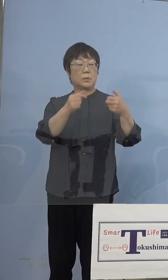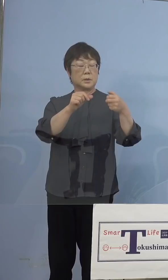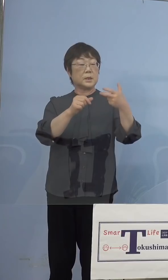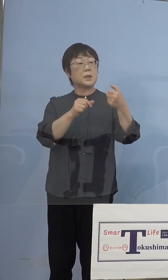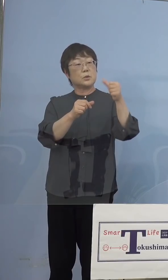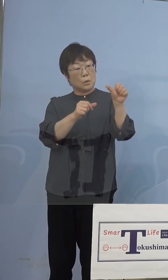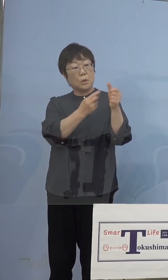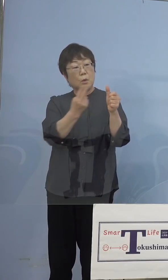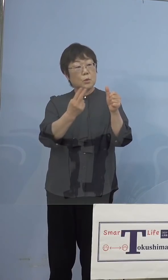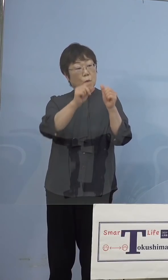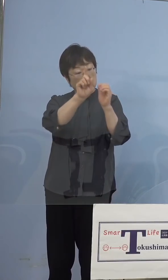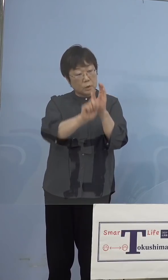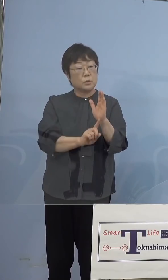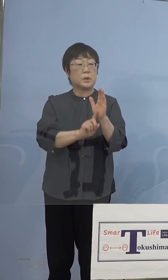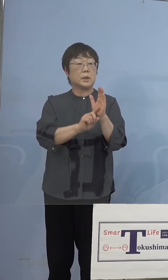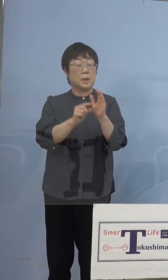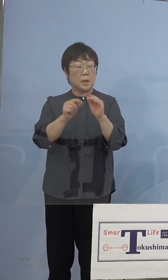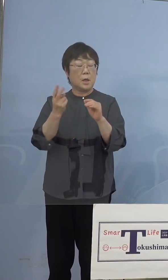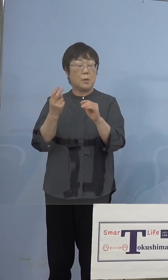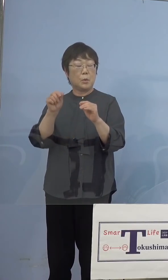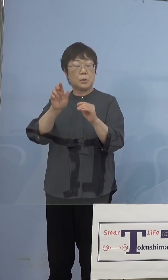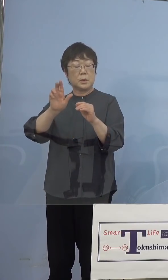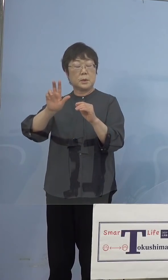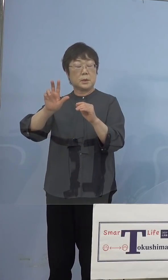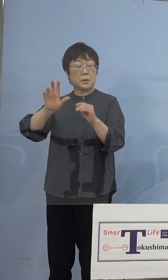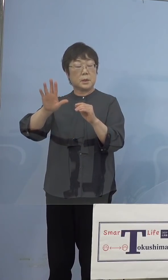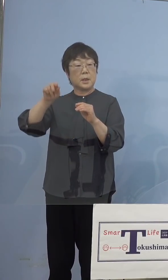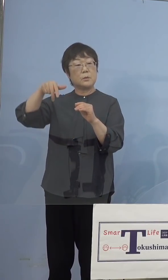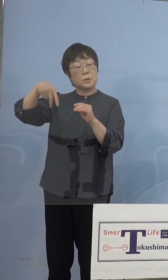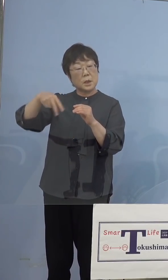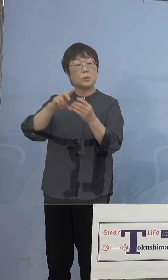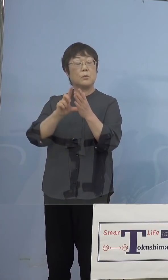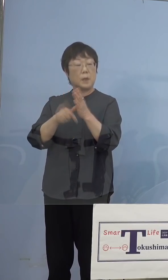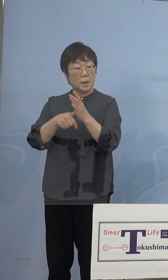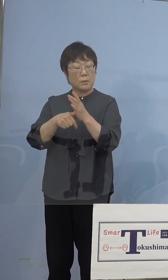モデルナの場合には 希釈をする必要がない